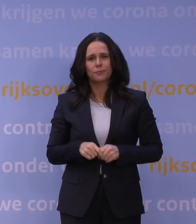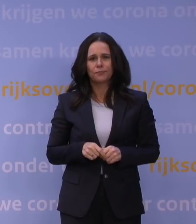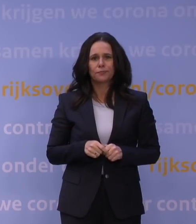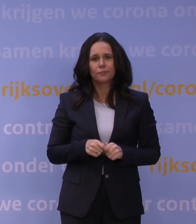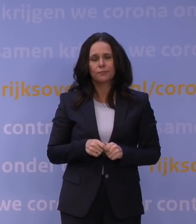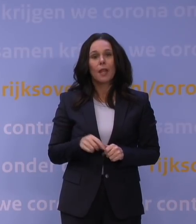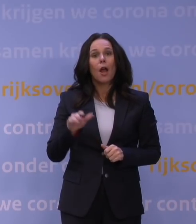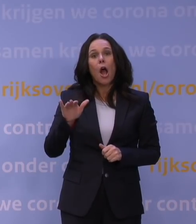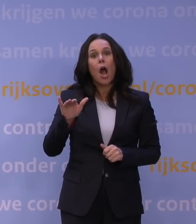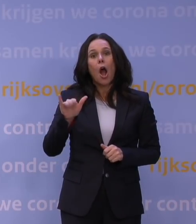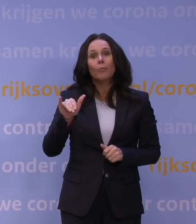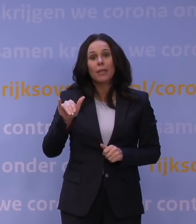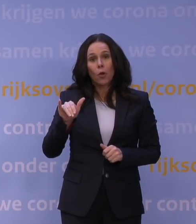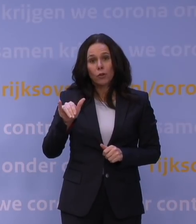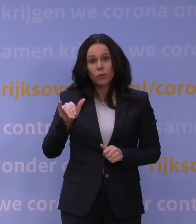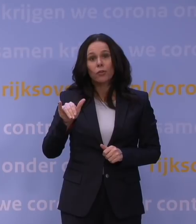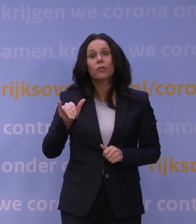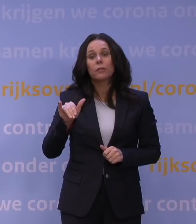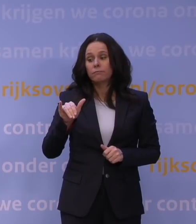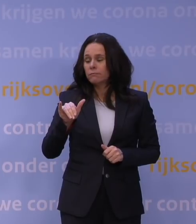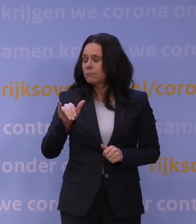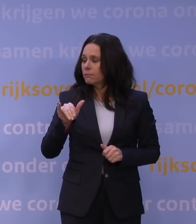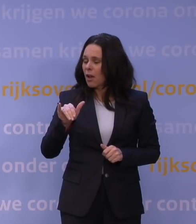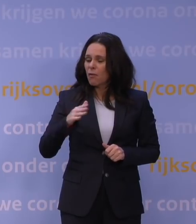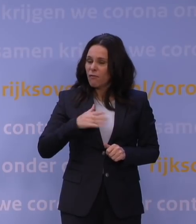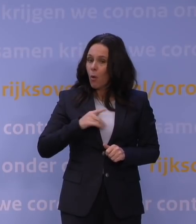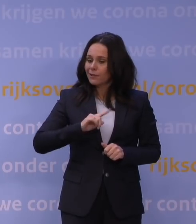Omikron verspreidt zich nóg sneller dan we al vreesden.